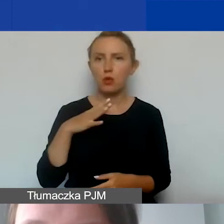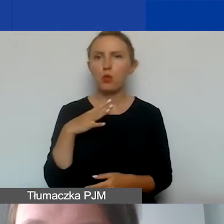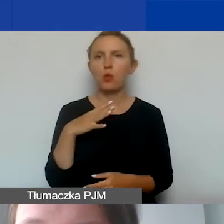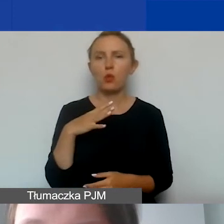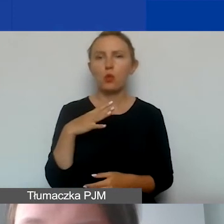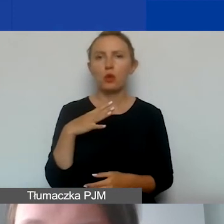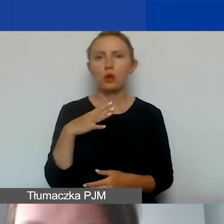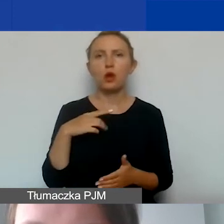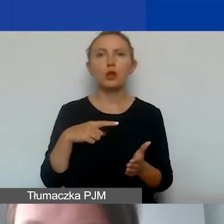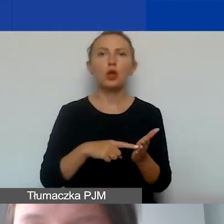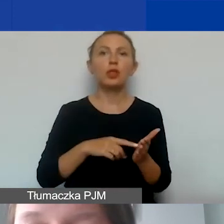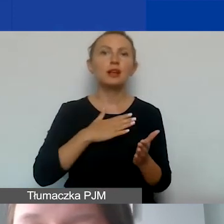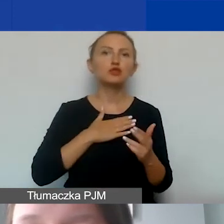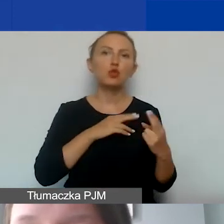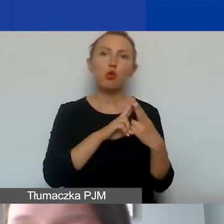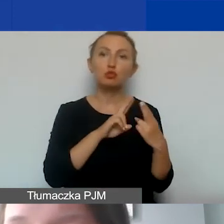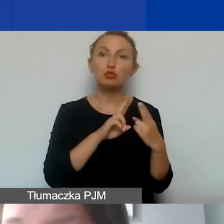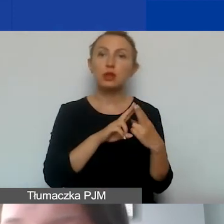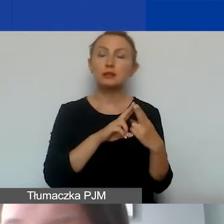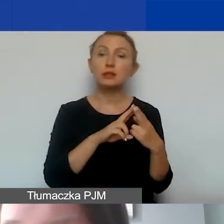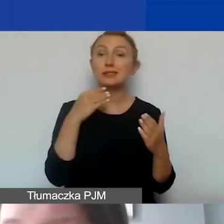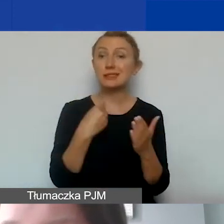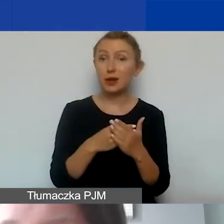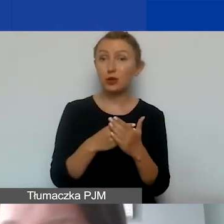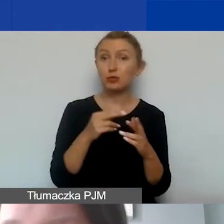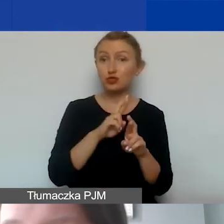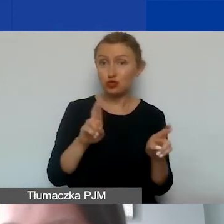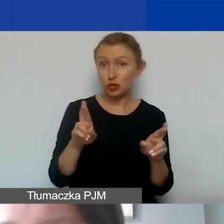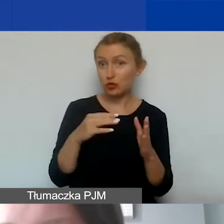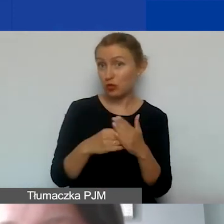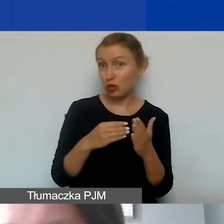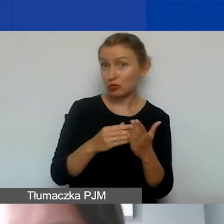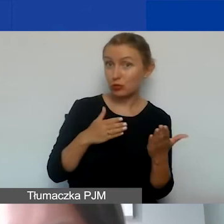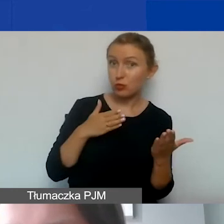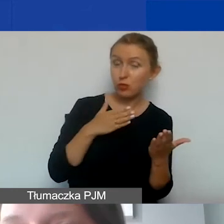w kierunku naszych konsultantów - czy zakup środków trwałych to koszt pośredni czy bezpośredni?